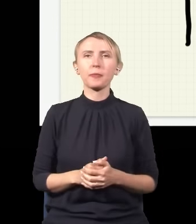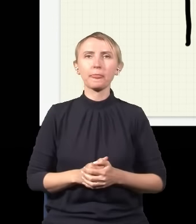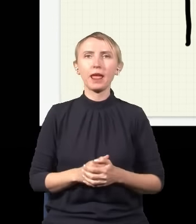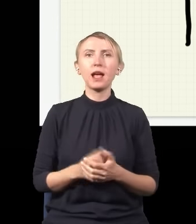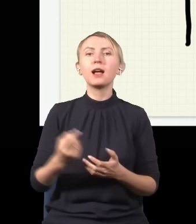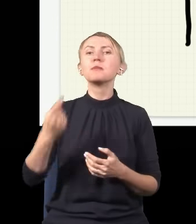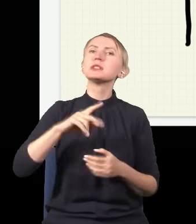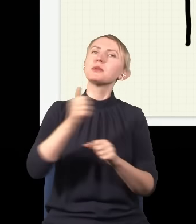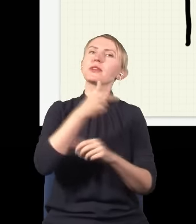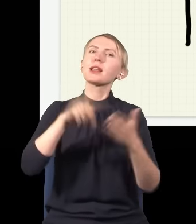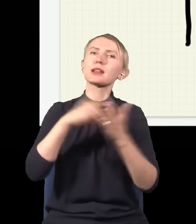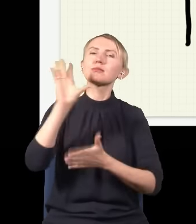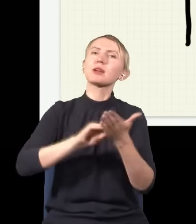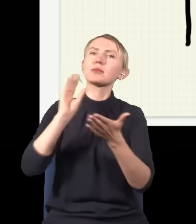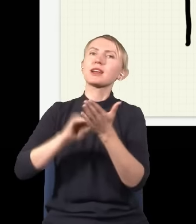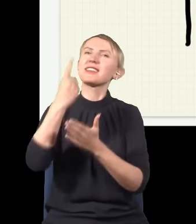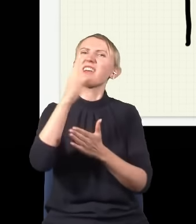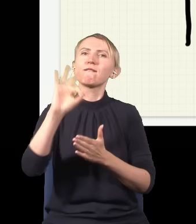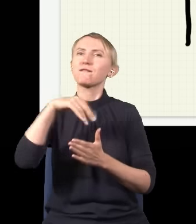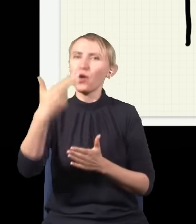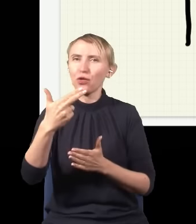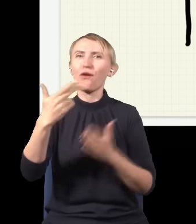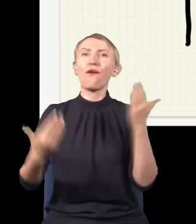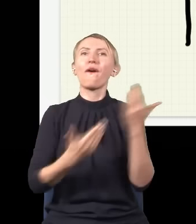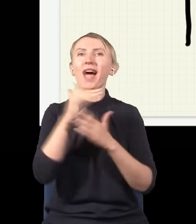Jak będziemy wielokrotnie powtarzać eksperyment z pojedynczym fotonem, to się okaże,